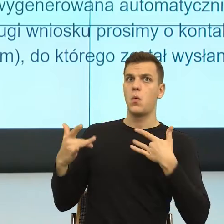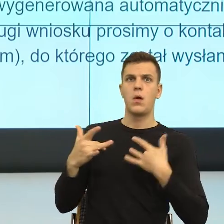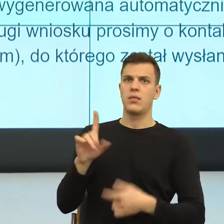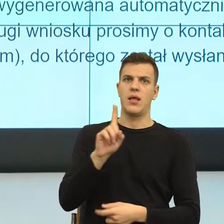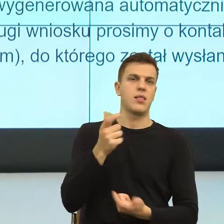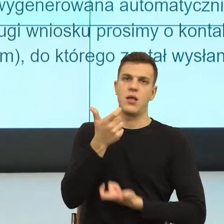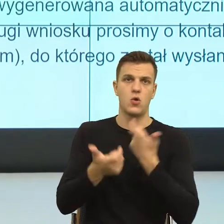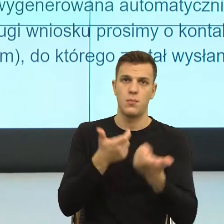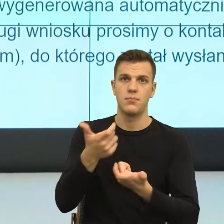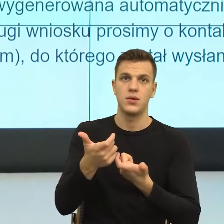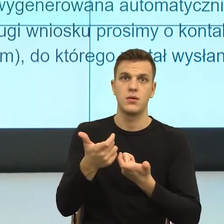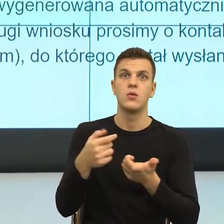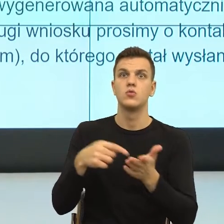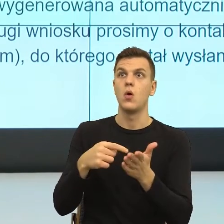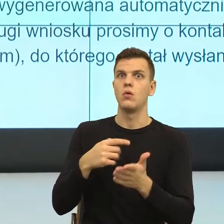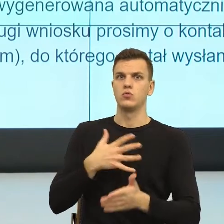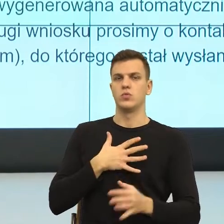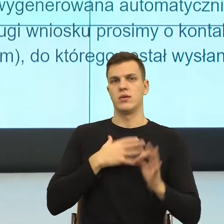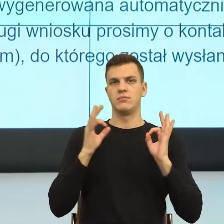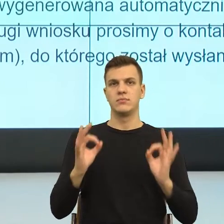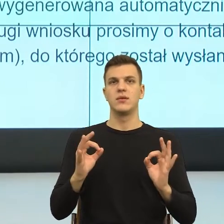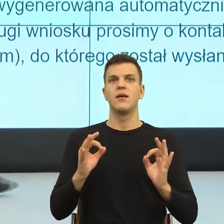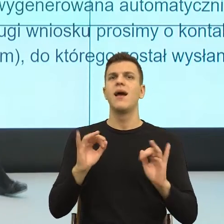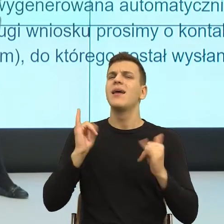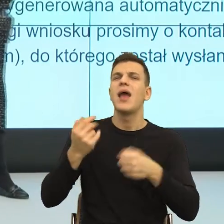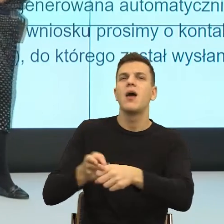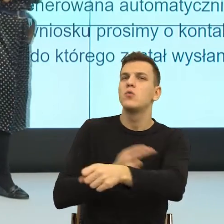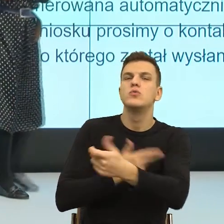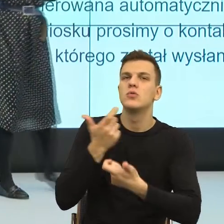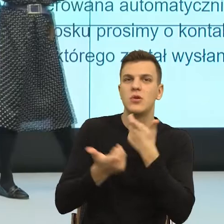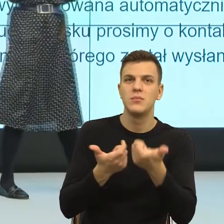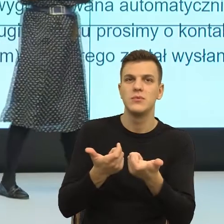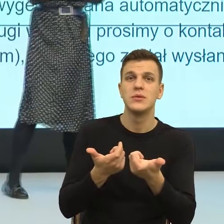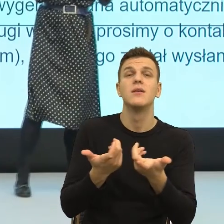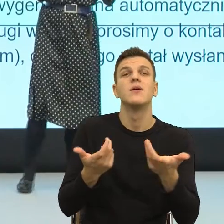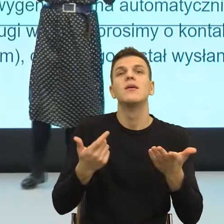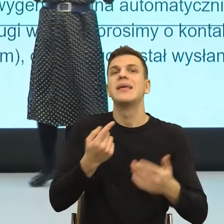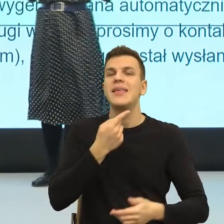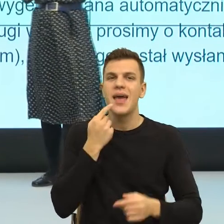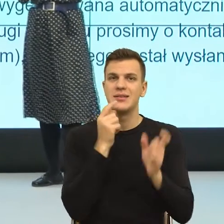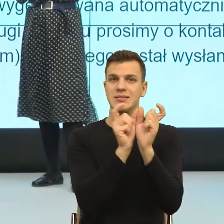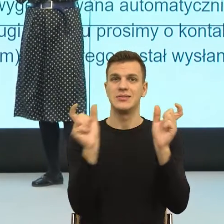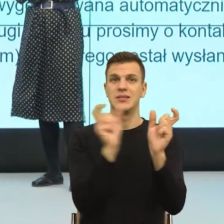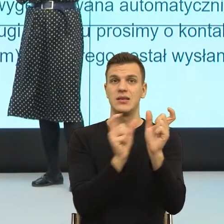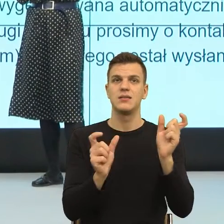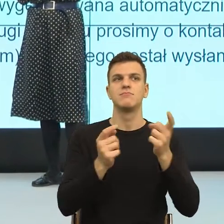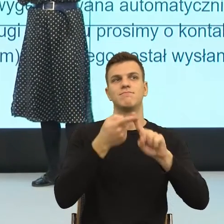No właśnie, za pomocą takich konstrukcji językowych, które by wskazywały mój interes,